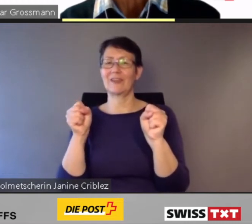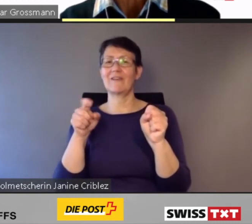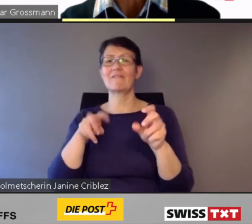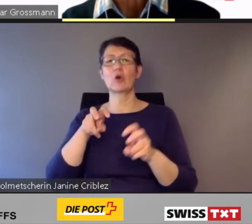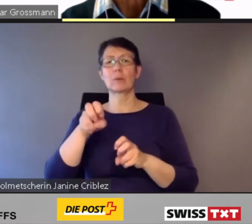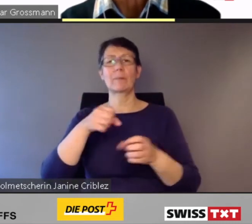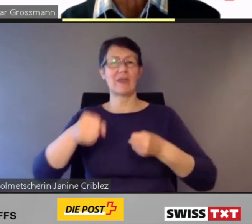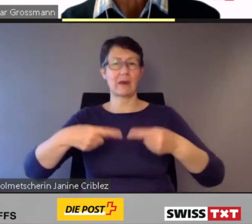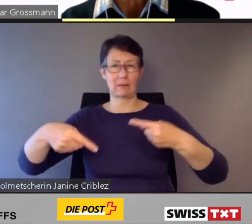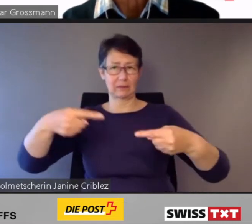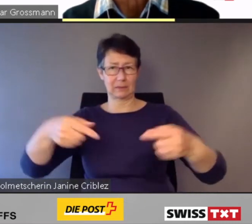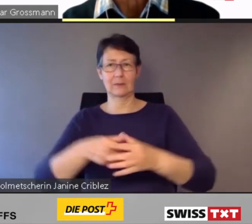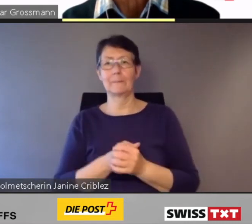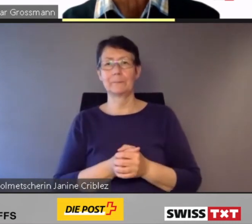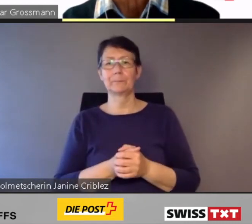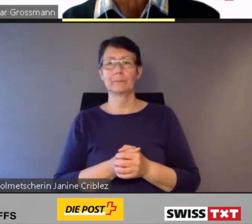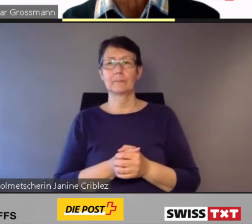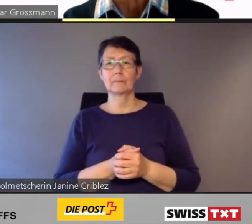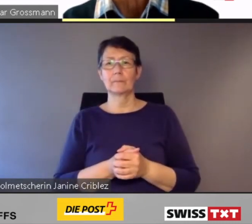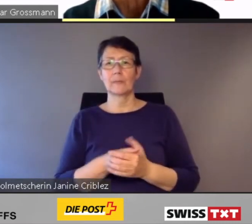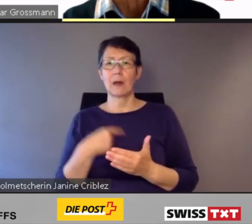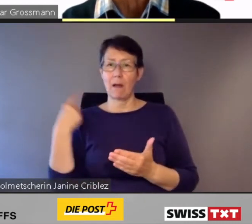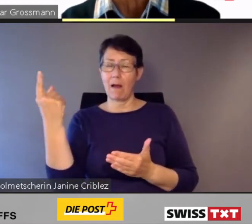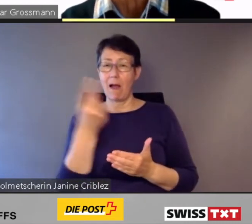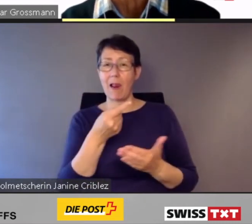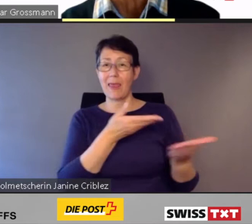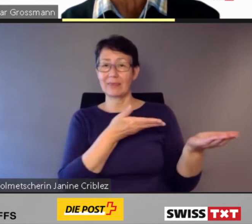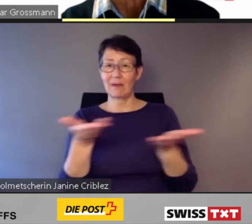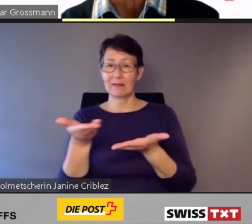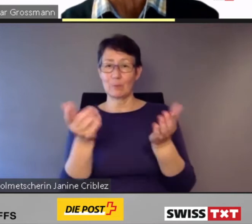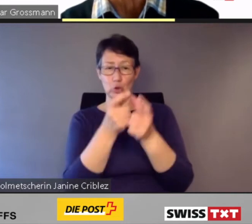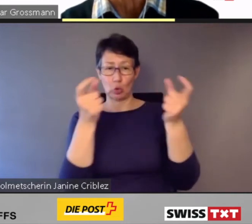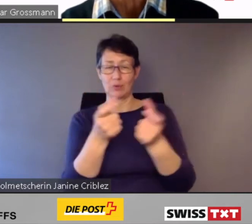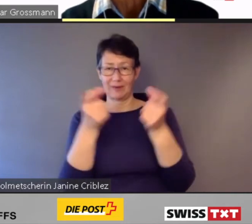Deshalb passen alle Transportunternehmungen Schweiz seit Jahren die Züge,